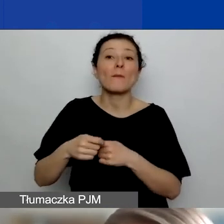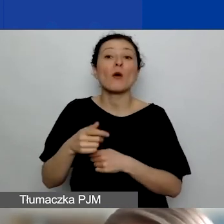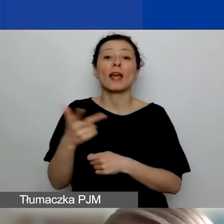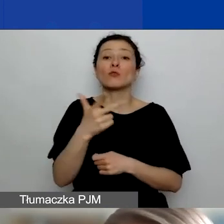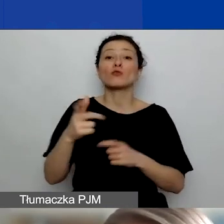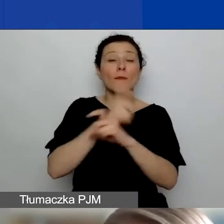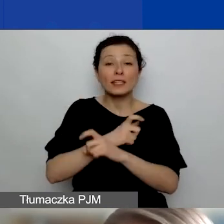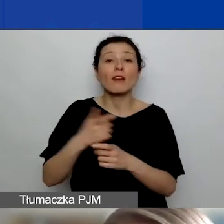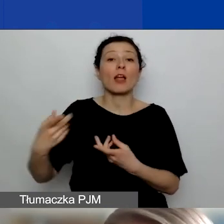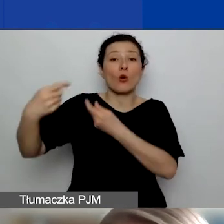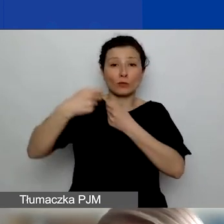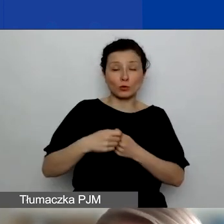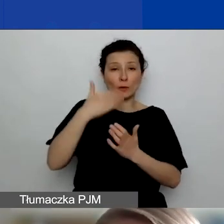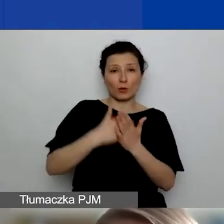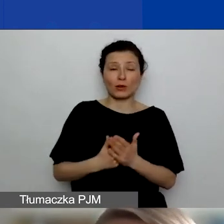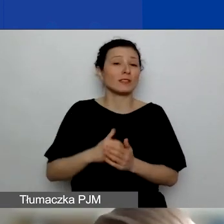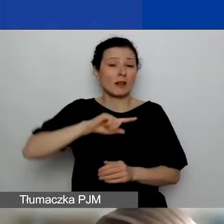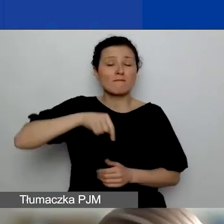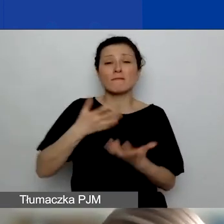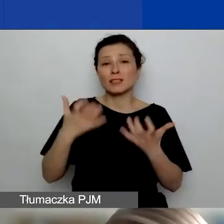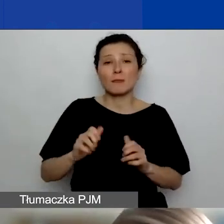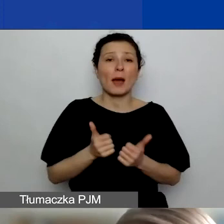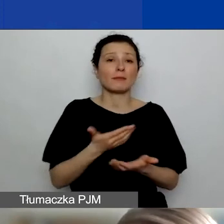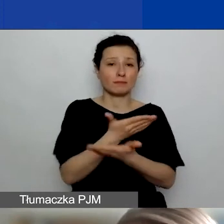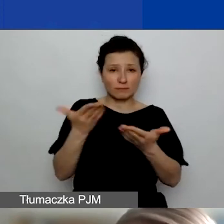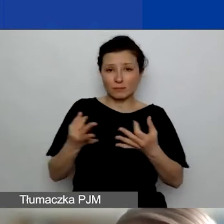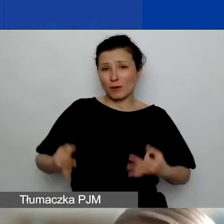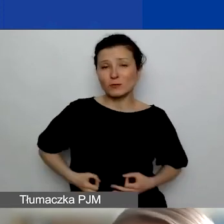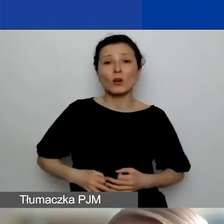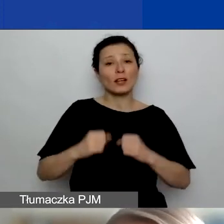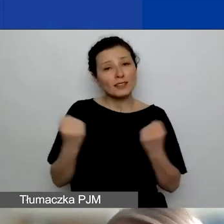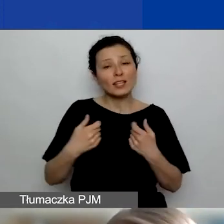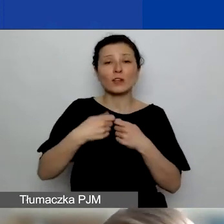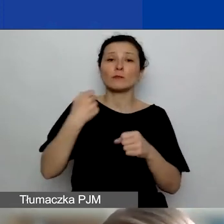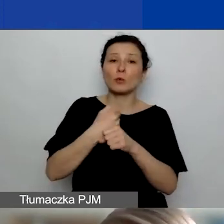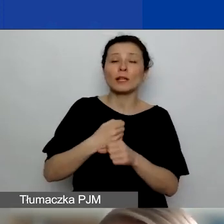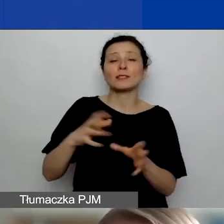żebyście z podmiotami z tych państw państwo starali się współpracować. Tutaj pokazuję tak obrazowo,